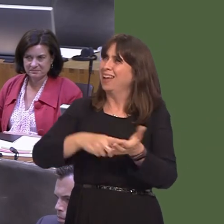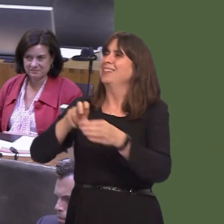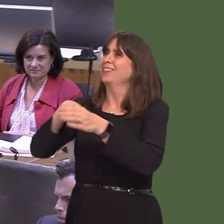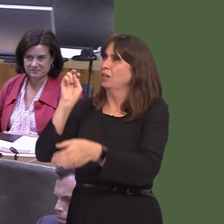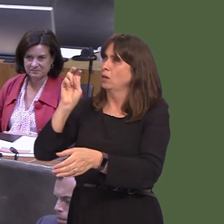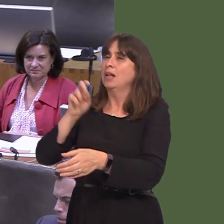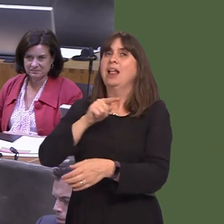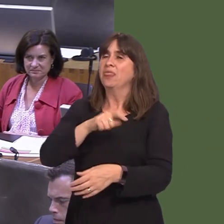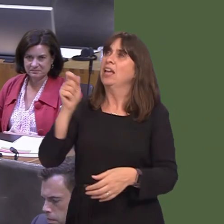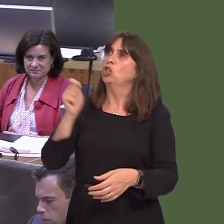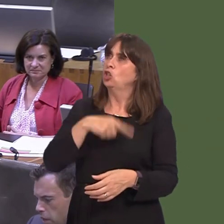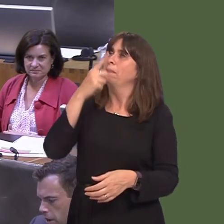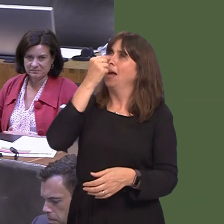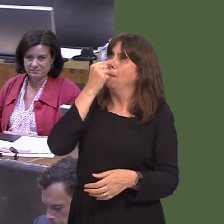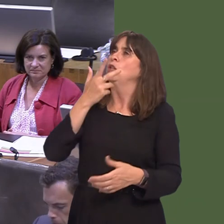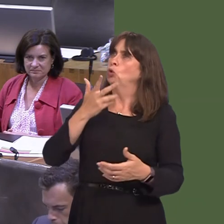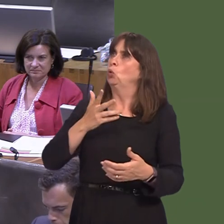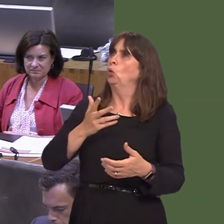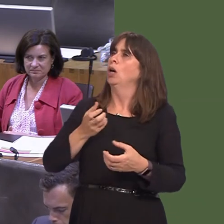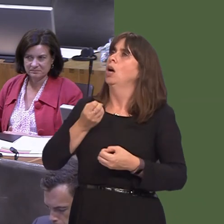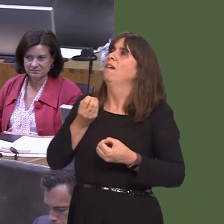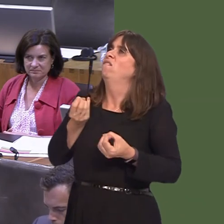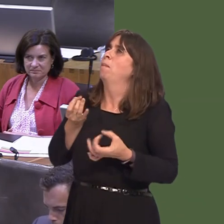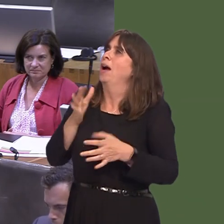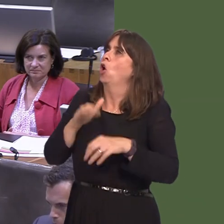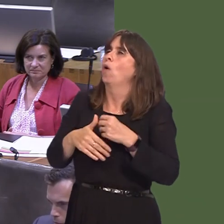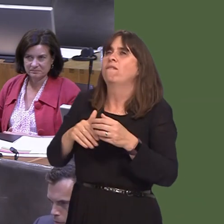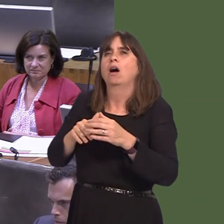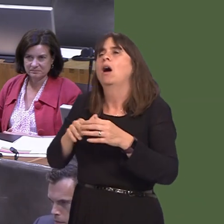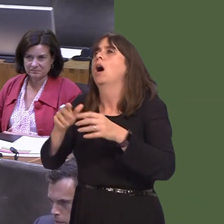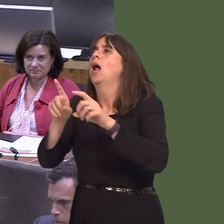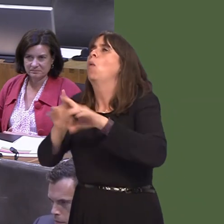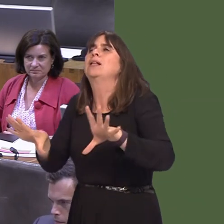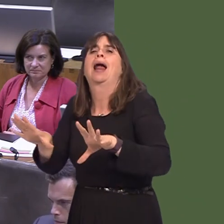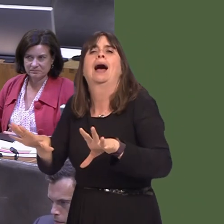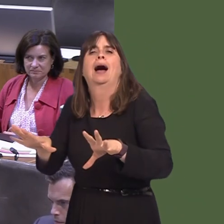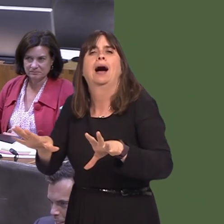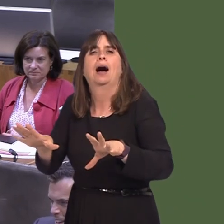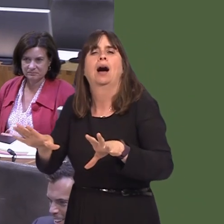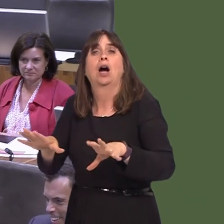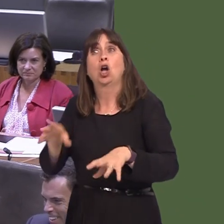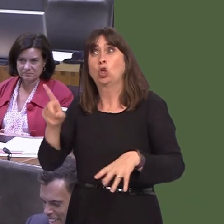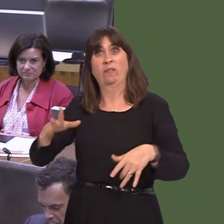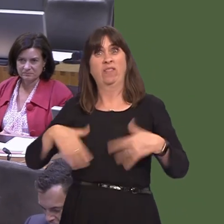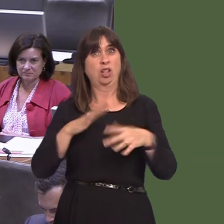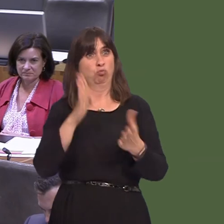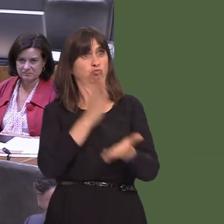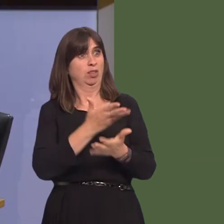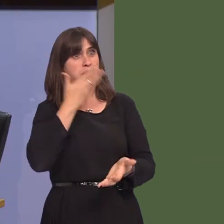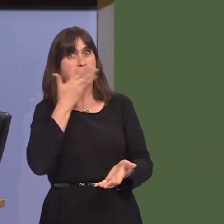say in how it's going to happen. They're not excluded at that pointó'Thanks, you all voted; from now on, you're an irrelevance.' That's what he's saying to the people of Britain.